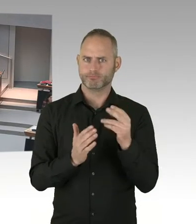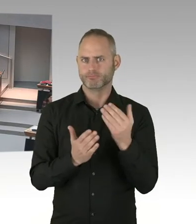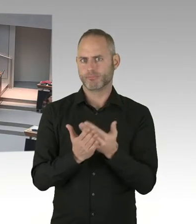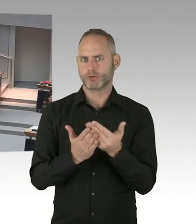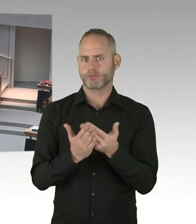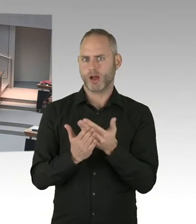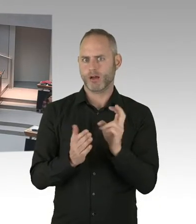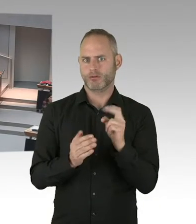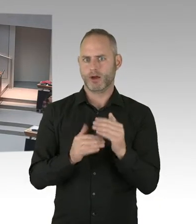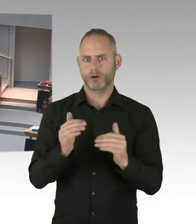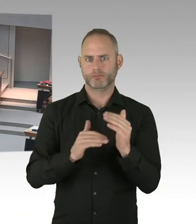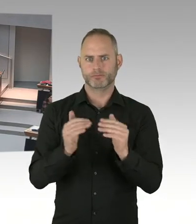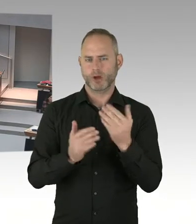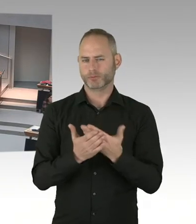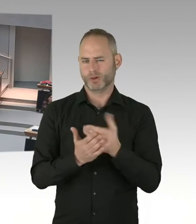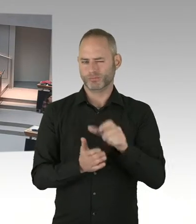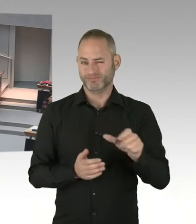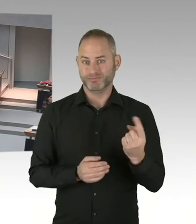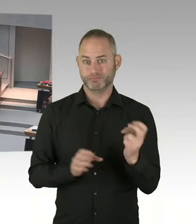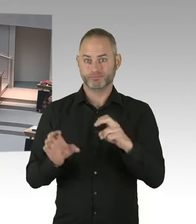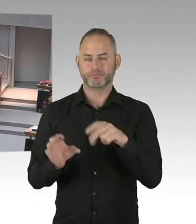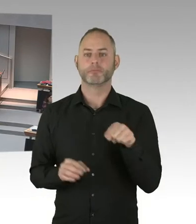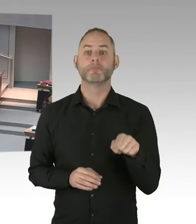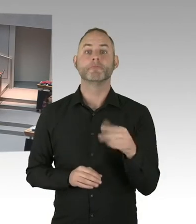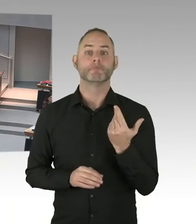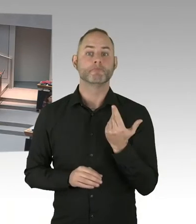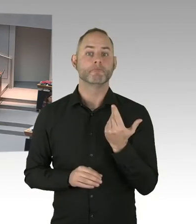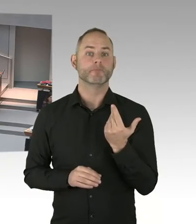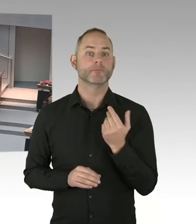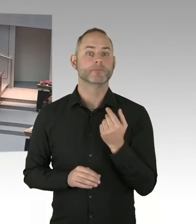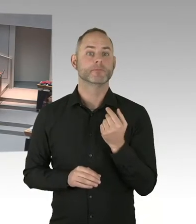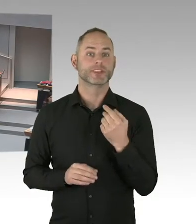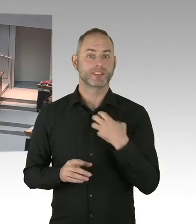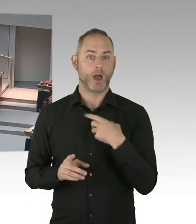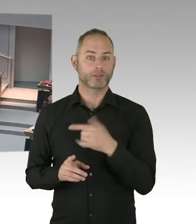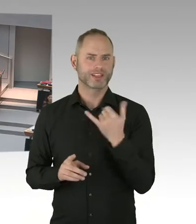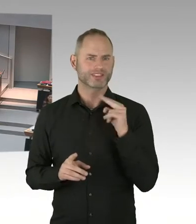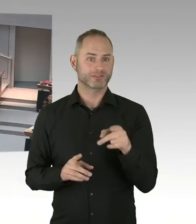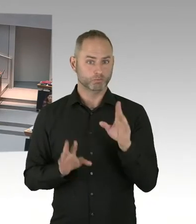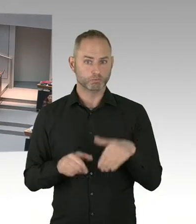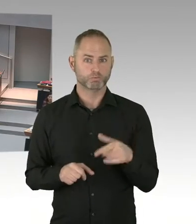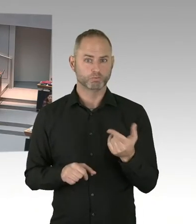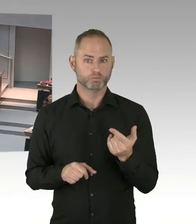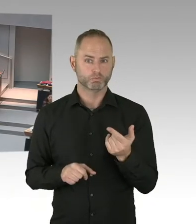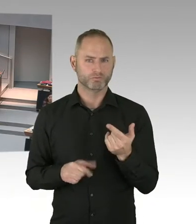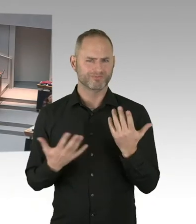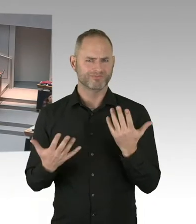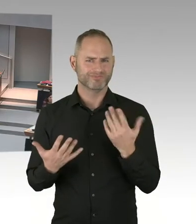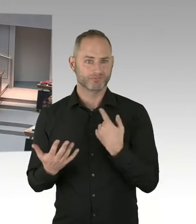Und wenn Menschen meinen dann aufgrund bestimmter Entscheidungen der Bildungsverwaltung klagen zu müssen,